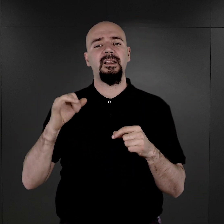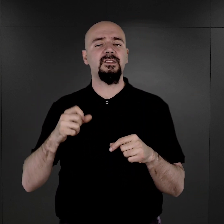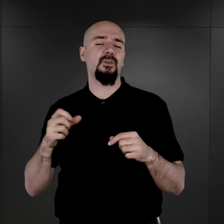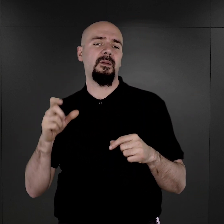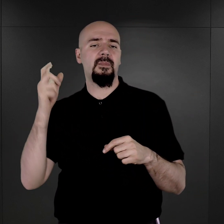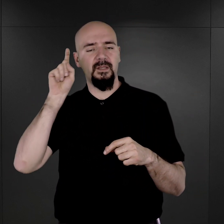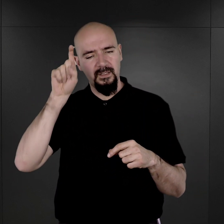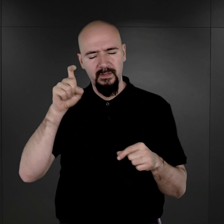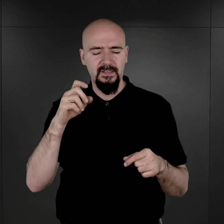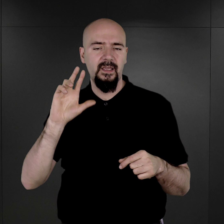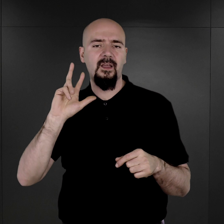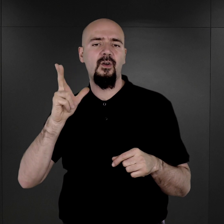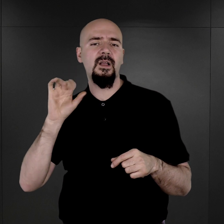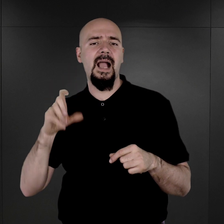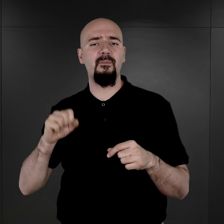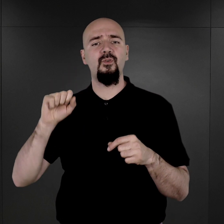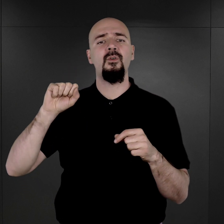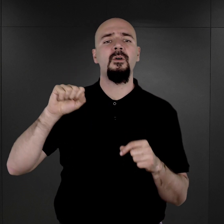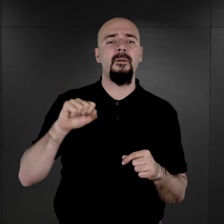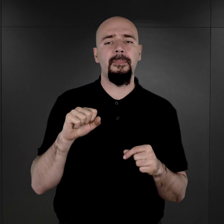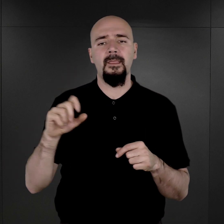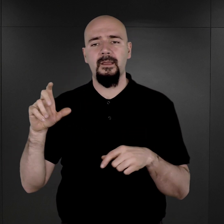Franza Maltza, zresztą z tym Franzem Maltzem wiąże się też taka dość